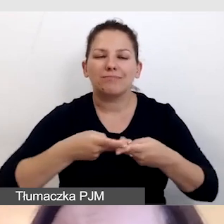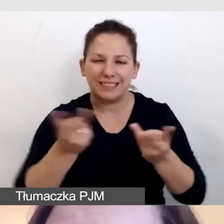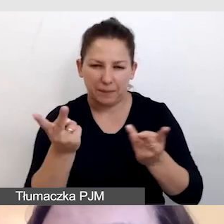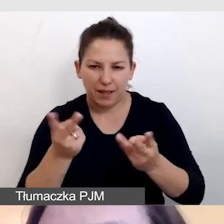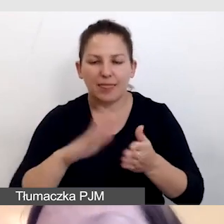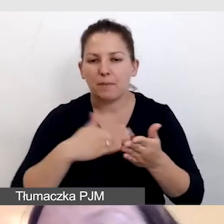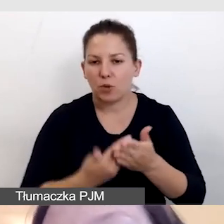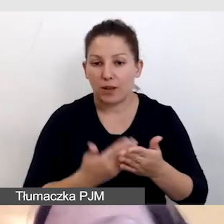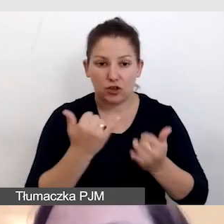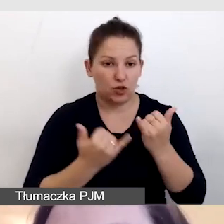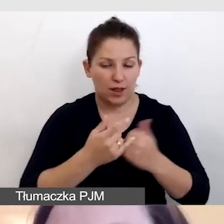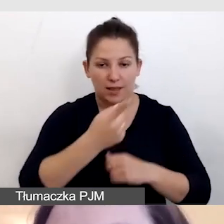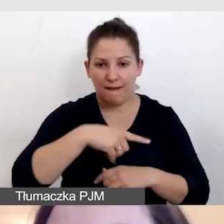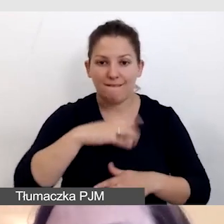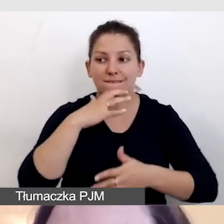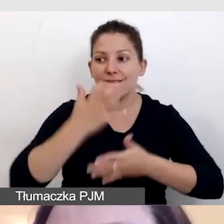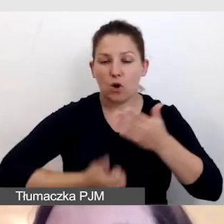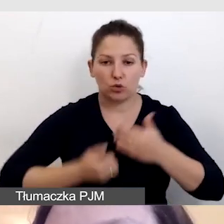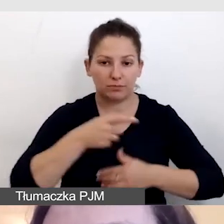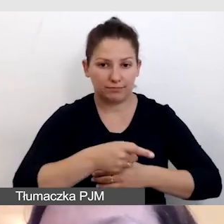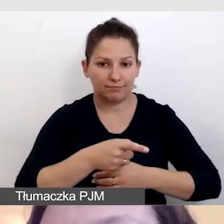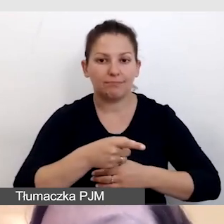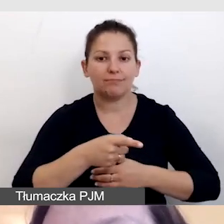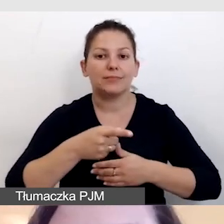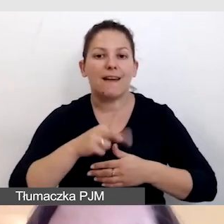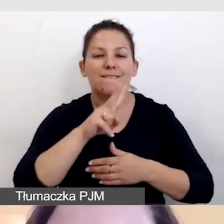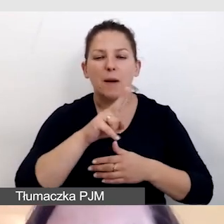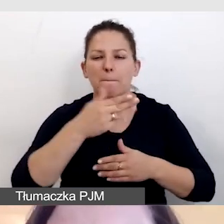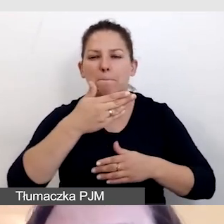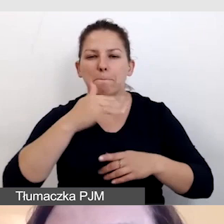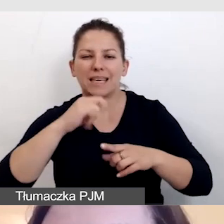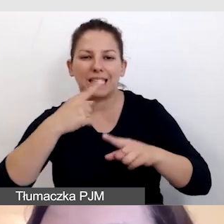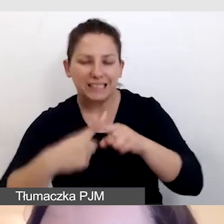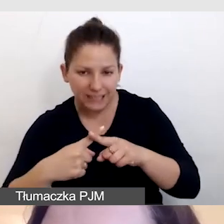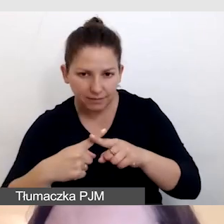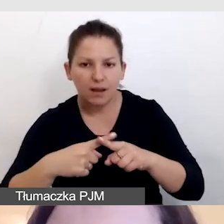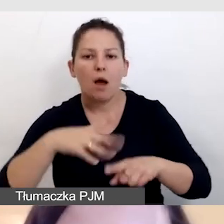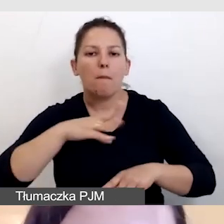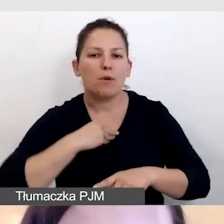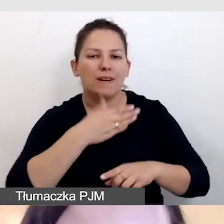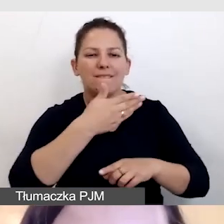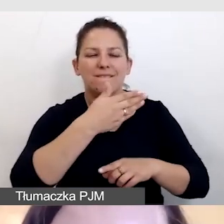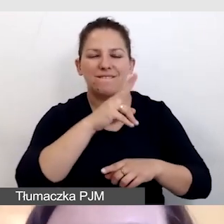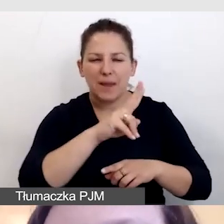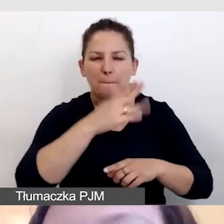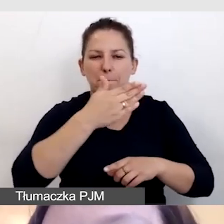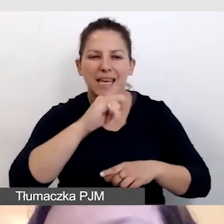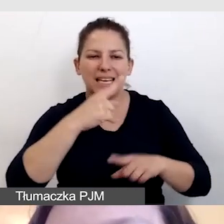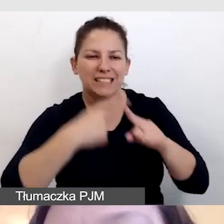czyli np. jeśli wykorzystujemy do streamingu vMixa, możemy skorzystać z vMix Call.